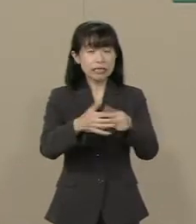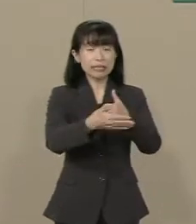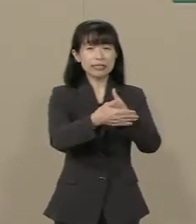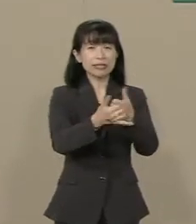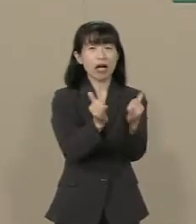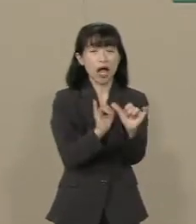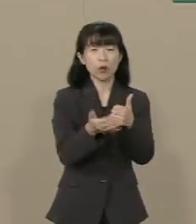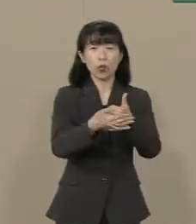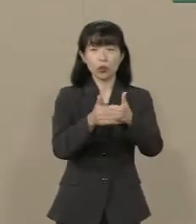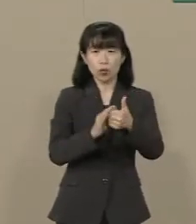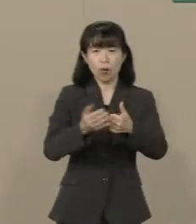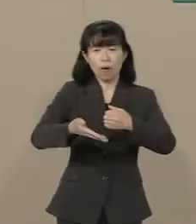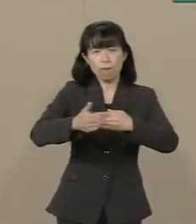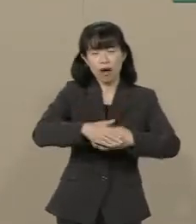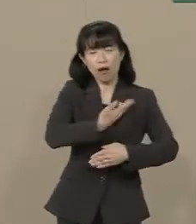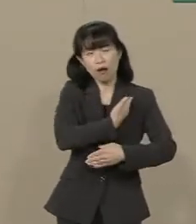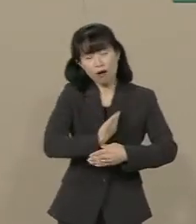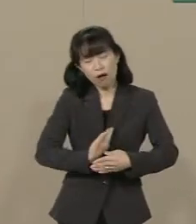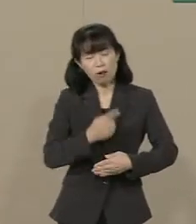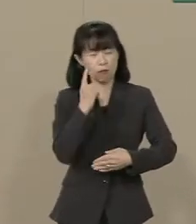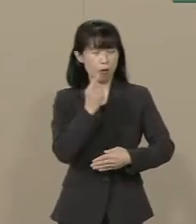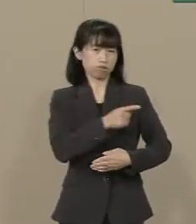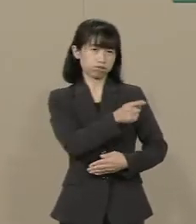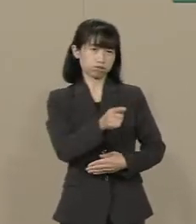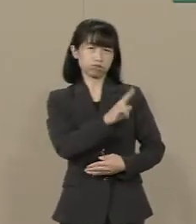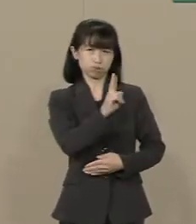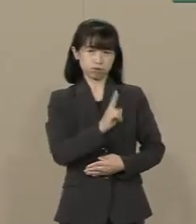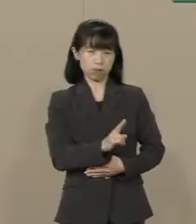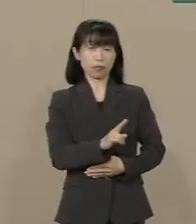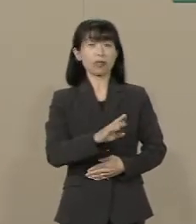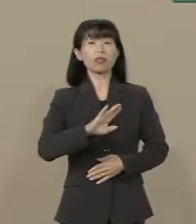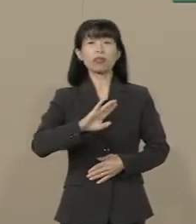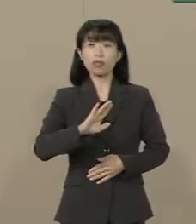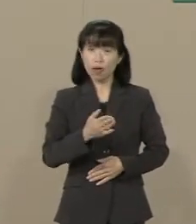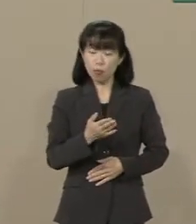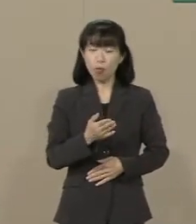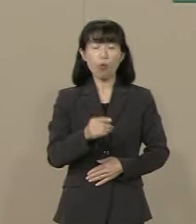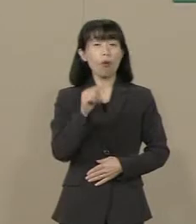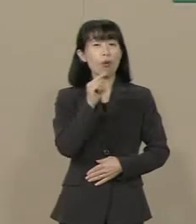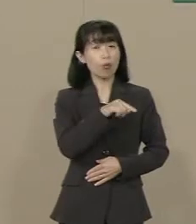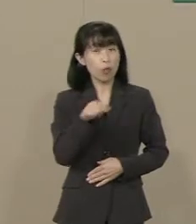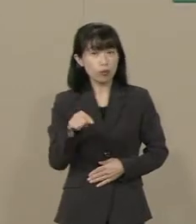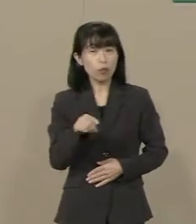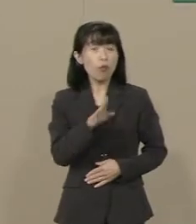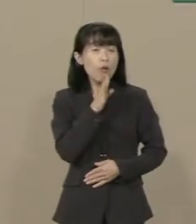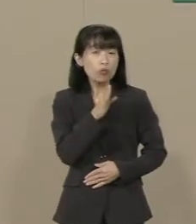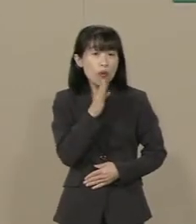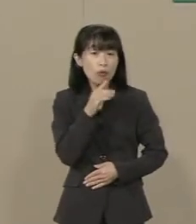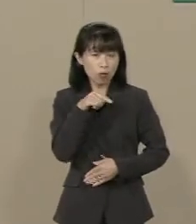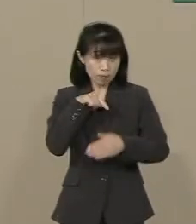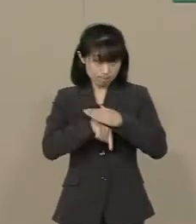思っておられる方も 多いかもしれません しかし こうした事実を ご存じでしょうか